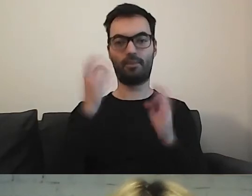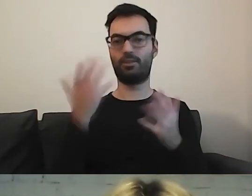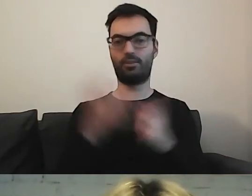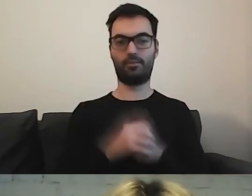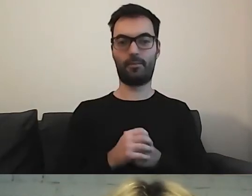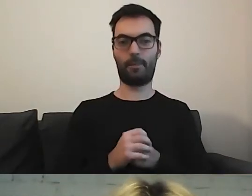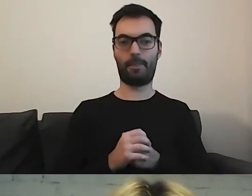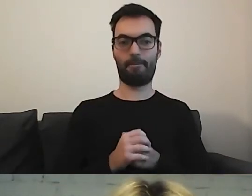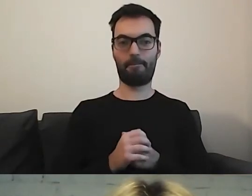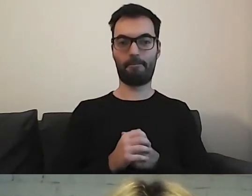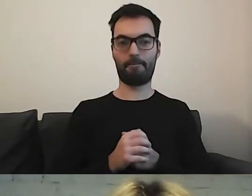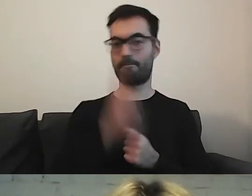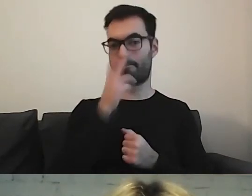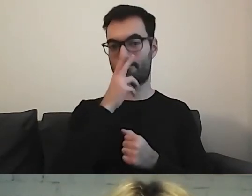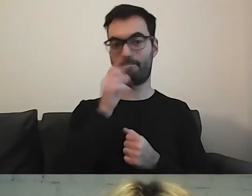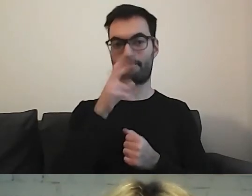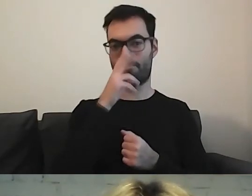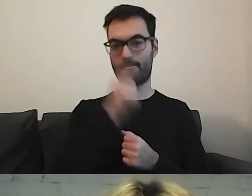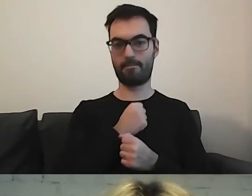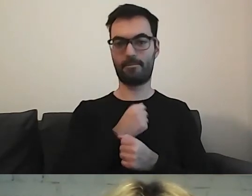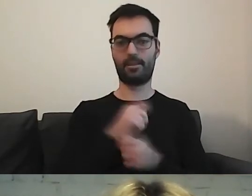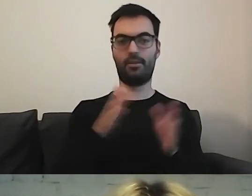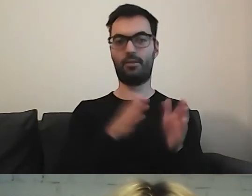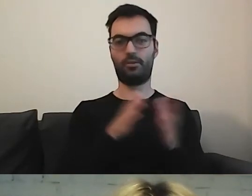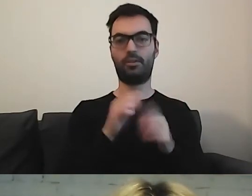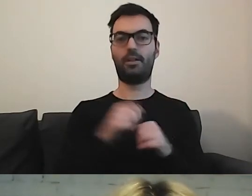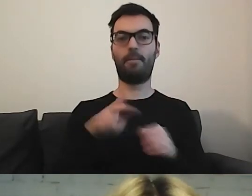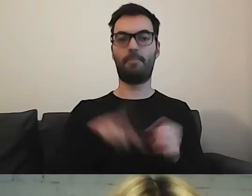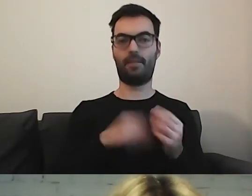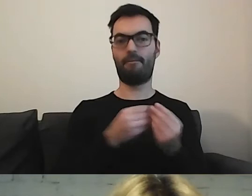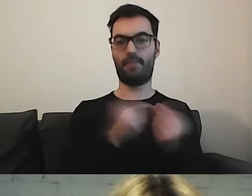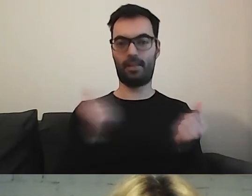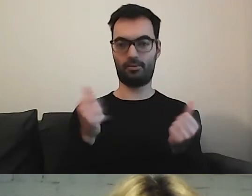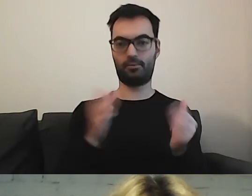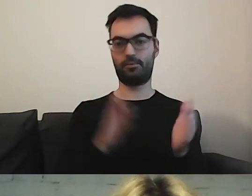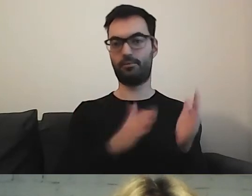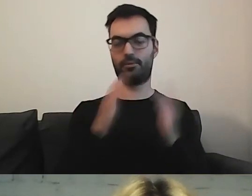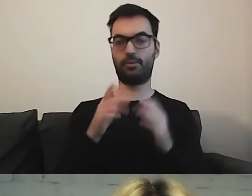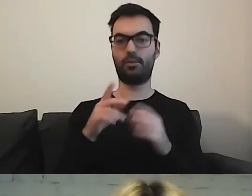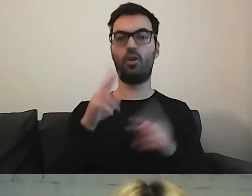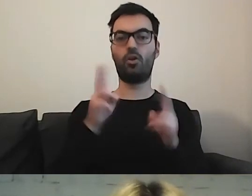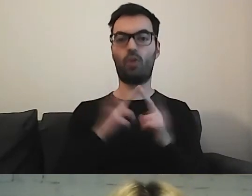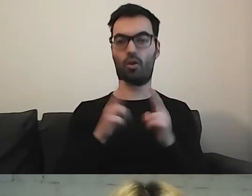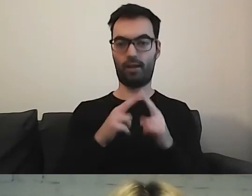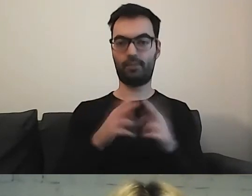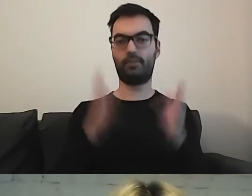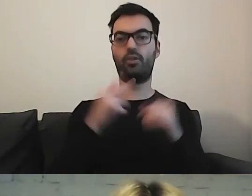Widzimy ścieżkę. Ministerstwo Finansów, później musimy wejść w Kontakt, później Dostępność.